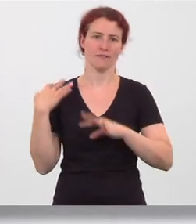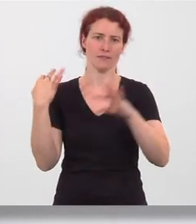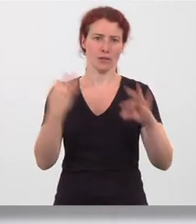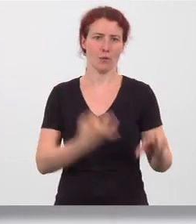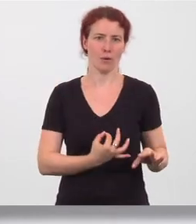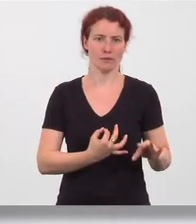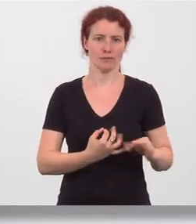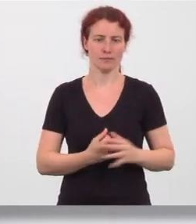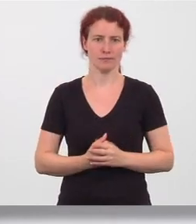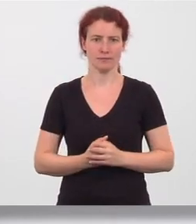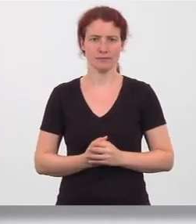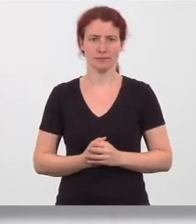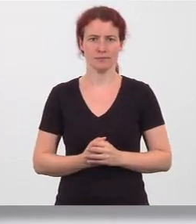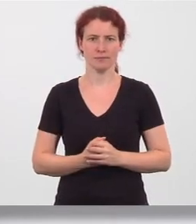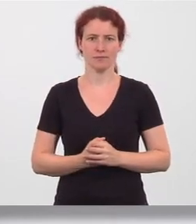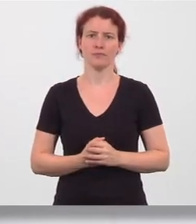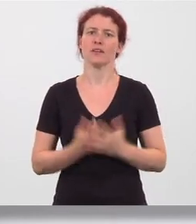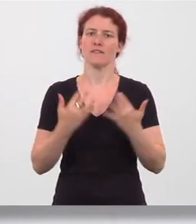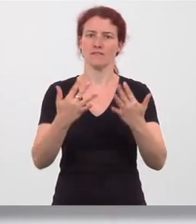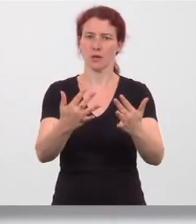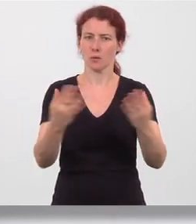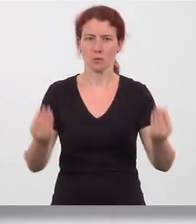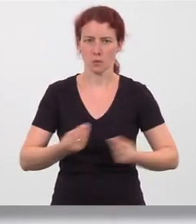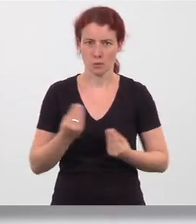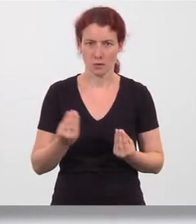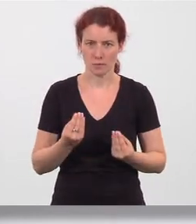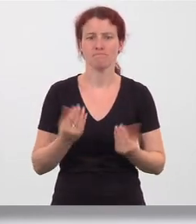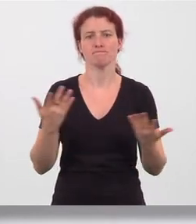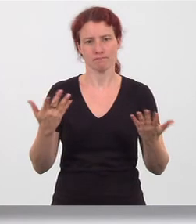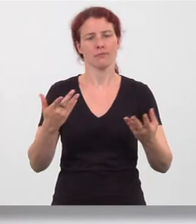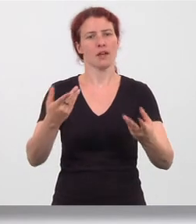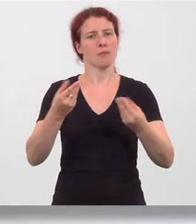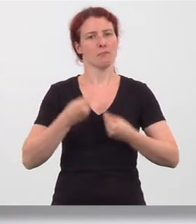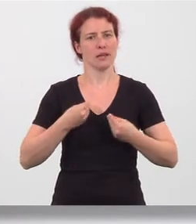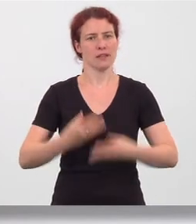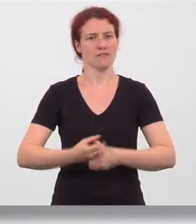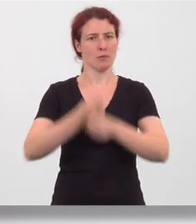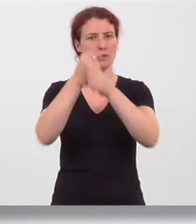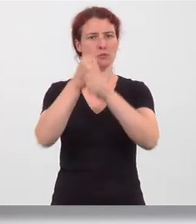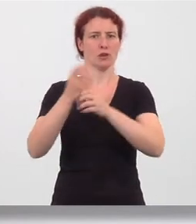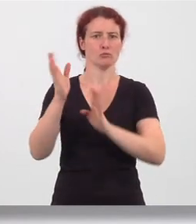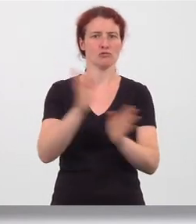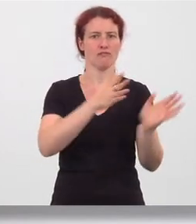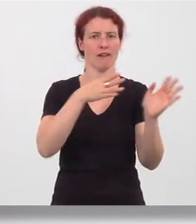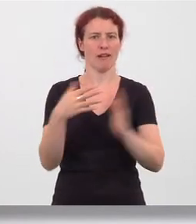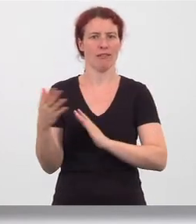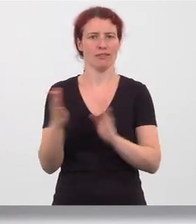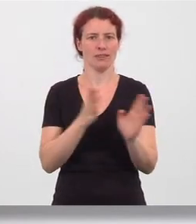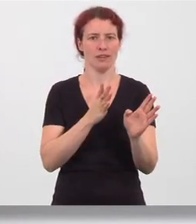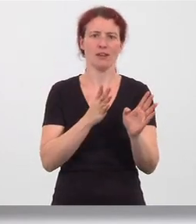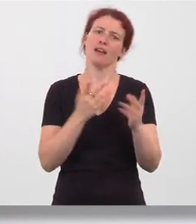Wirkung: Bringt die Wirbelsäule zum Schwingen, wirkt gegen Nervosität.